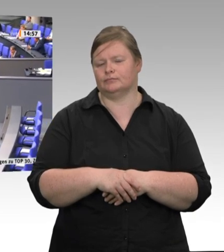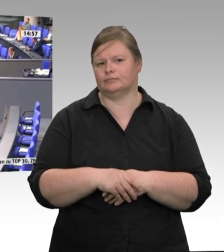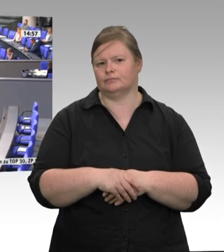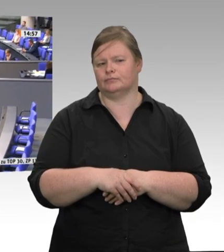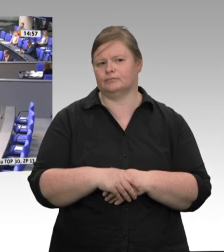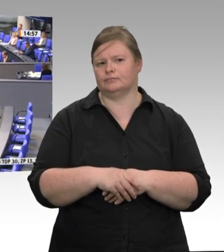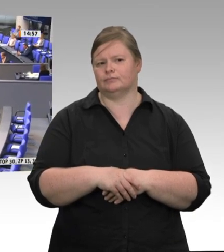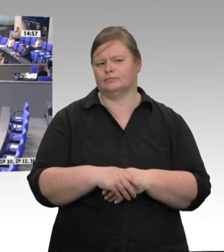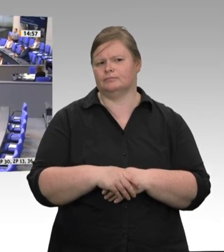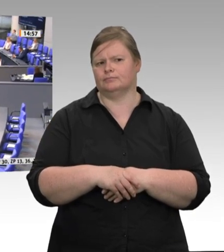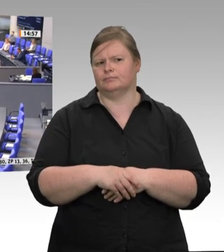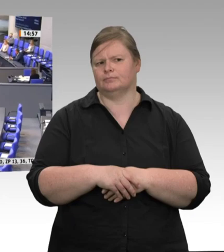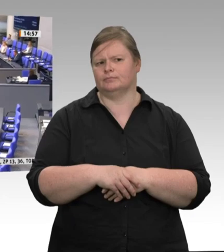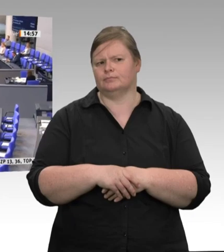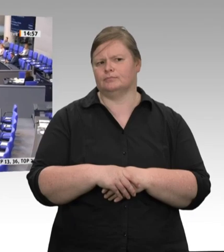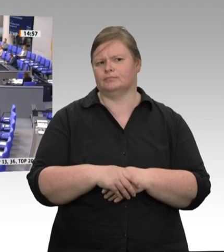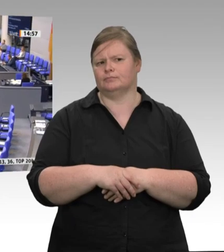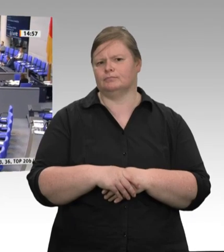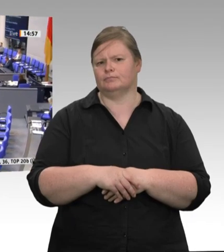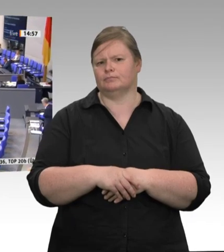Frau Präsidentin! Werte Kolleginnen und Kollegen!